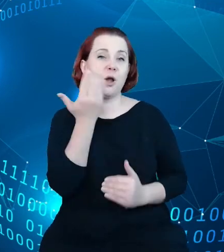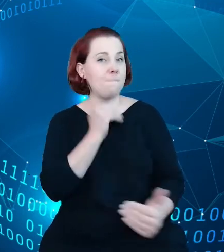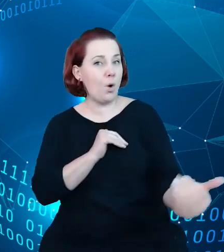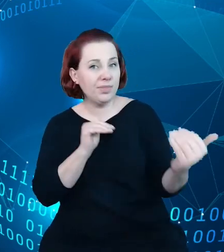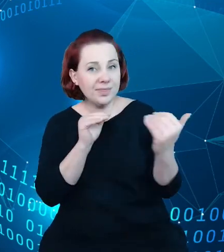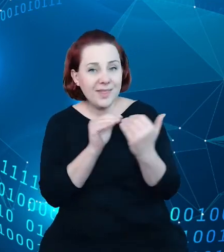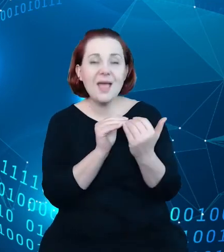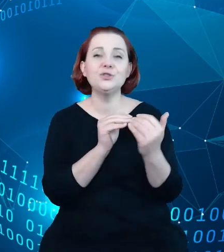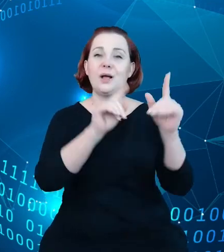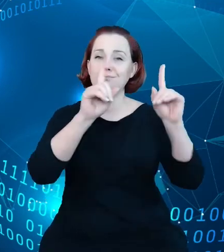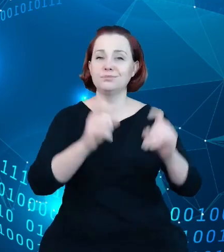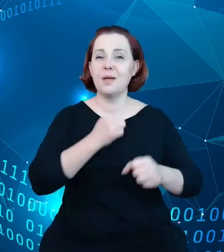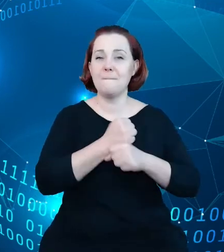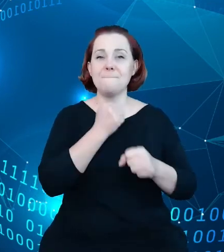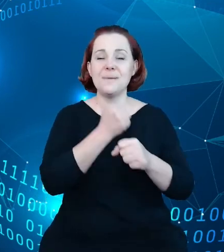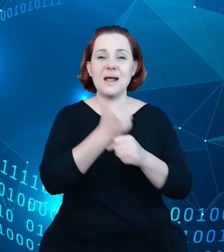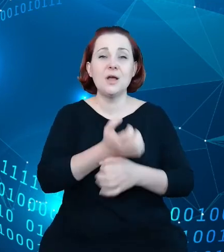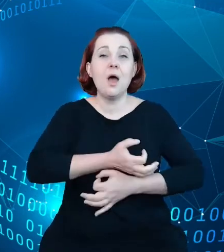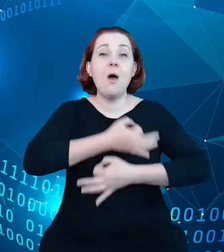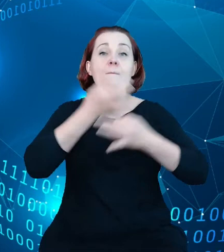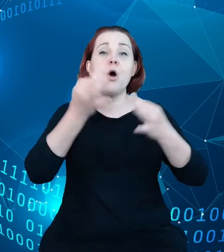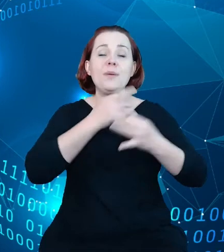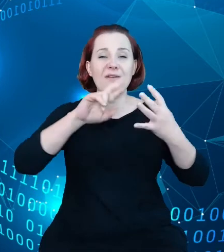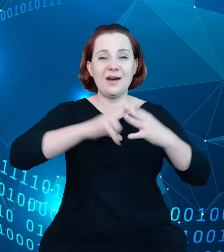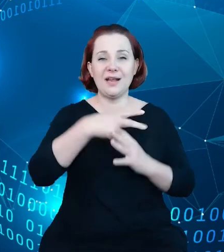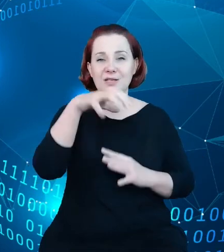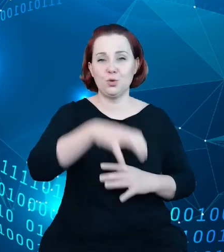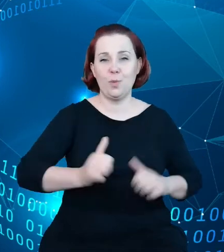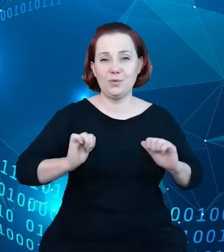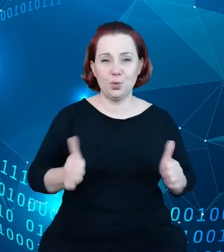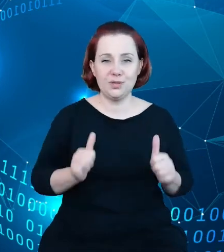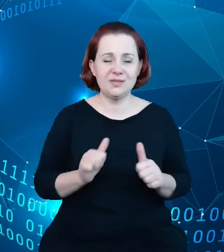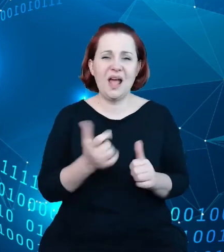prac nad modernizacją rejestrów w turystyce. Co nam przyświecało? Celem naszym było